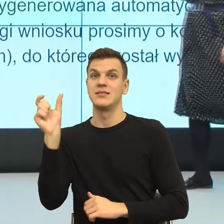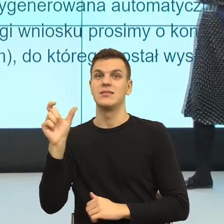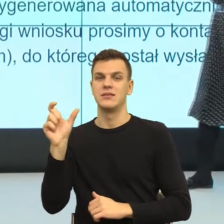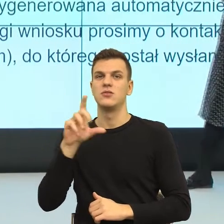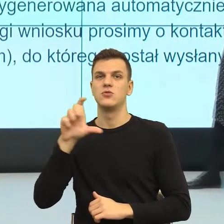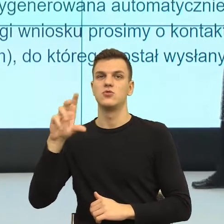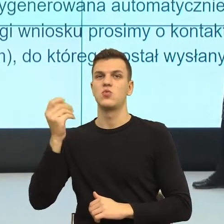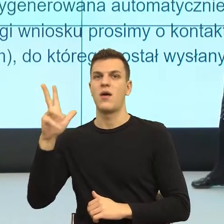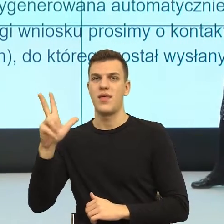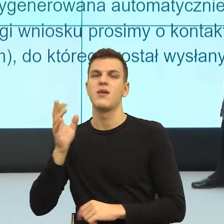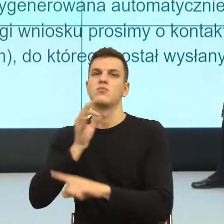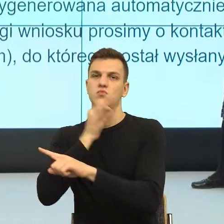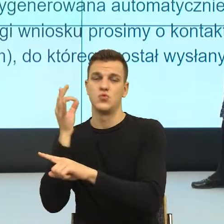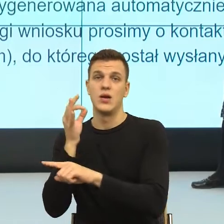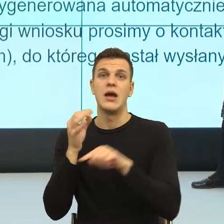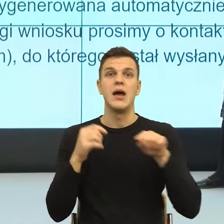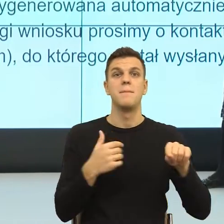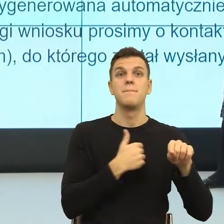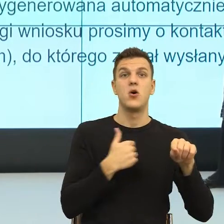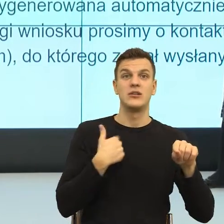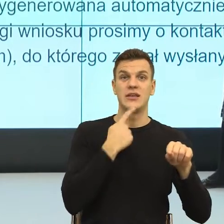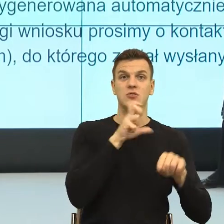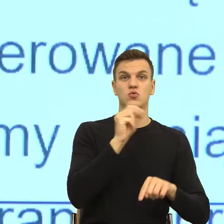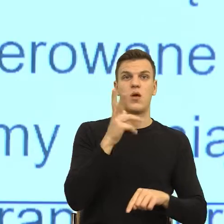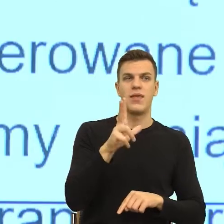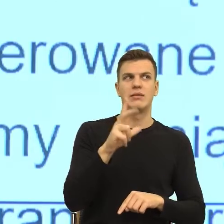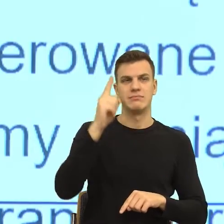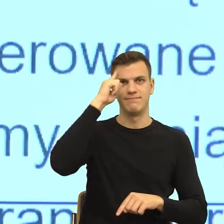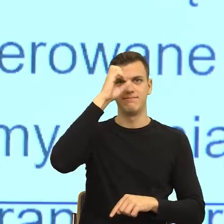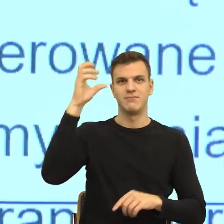ciągle mamy dosyć dużą zabawę z tego. Natomiast popatrzcie Państwo, tutaj z kolei jest